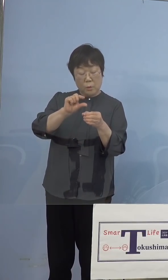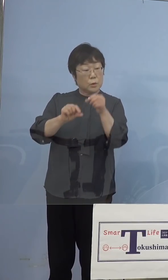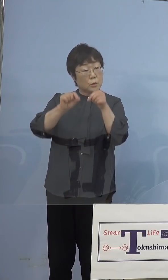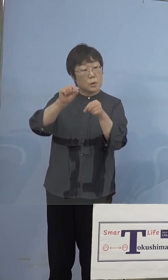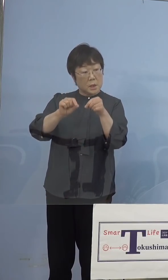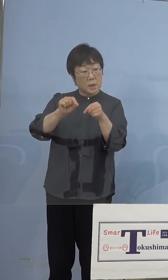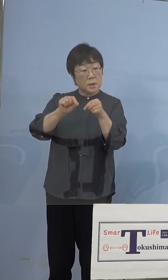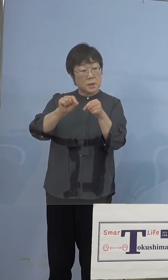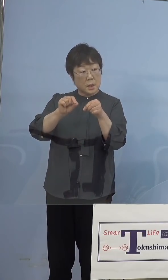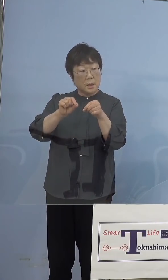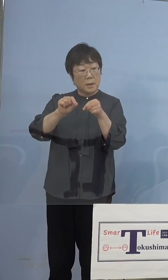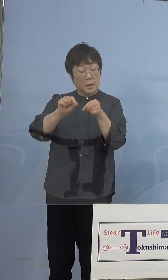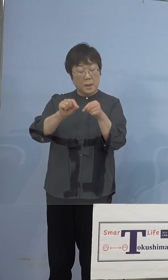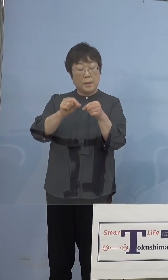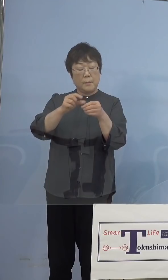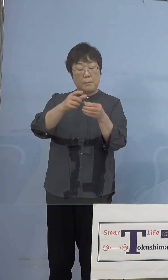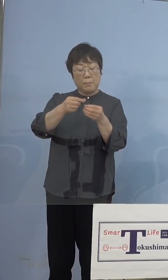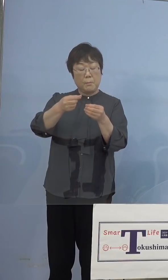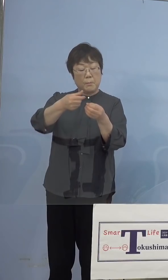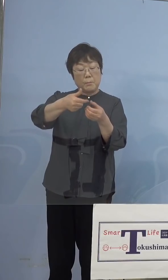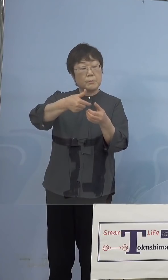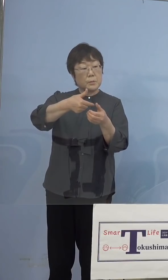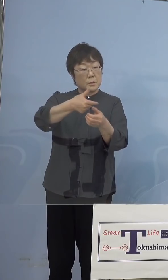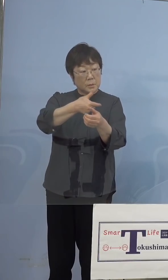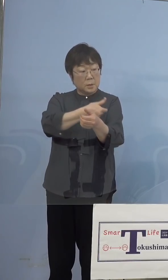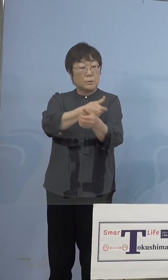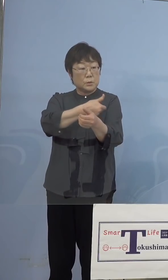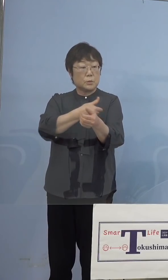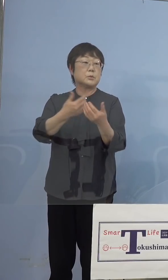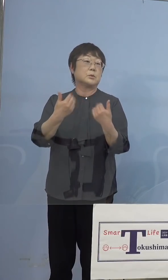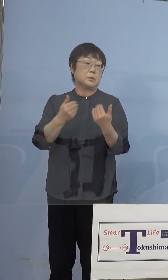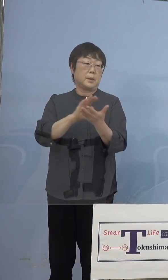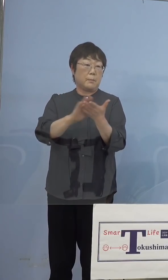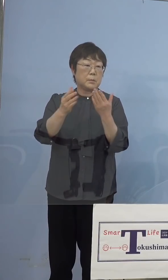打ち切らないといけないと で無駄にしてしまうということがあるんですね